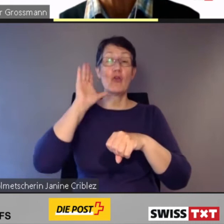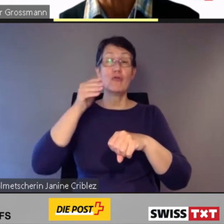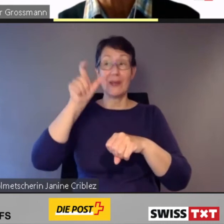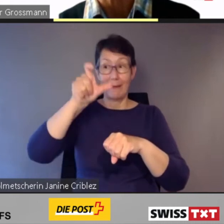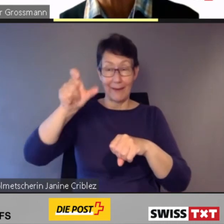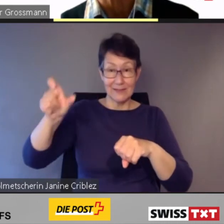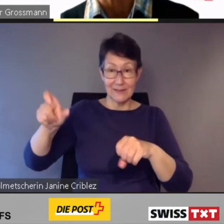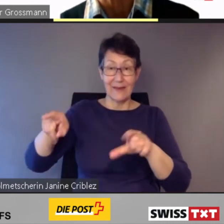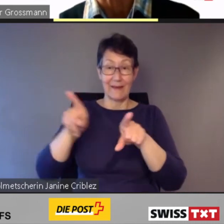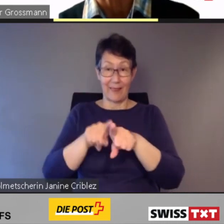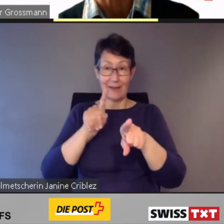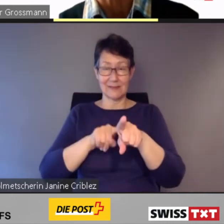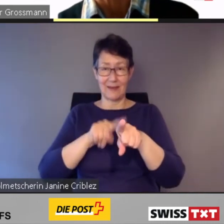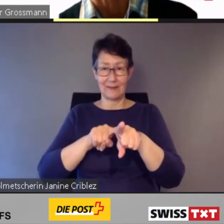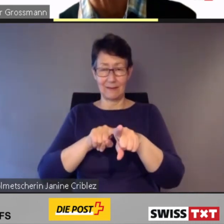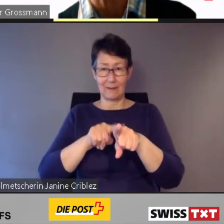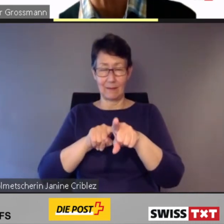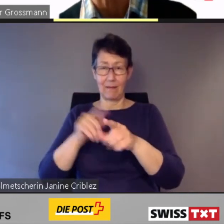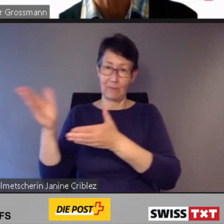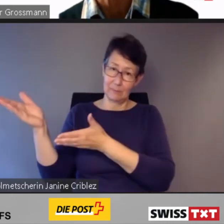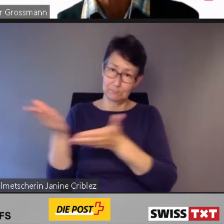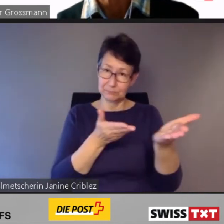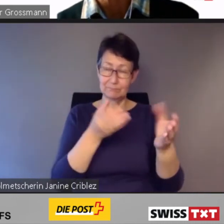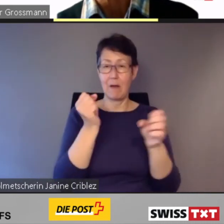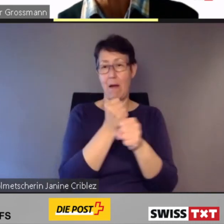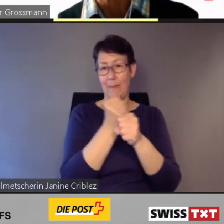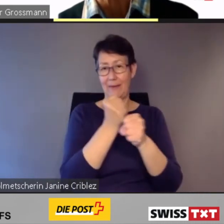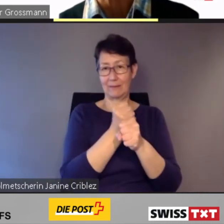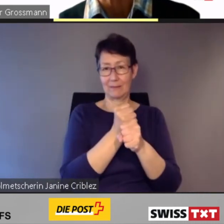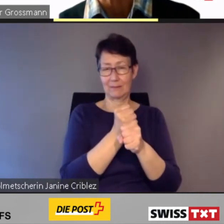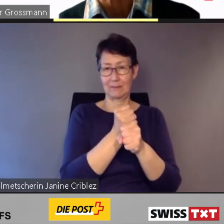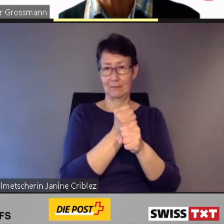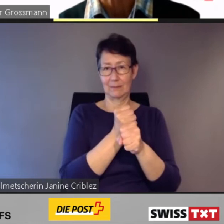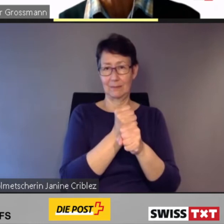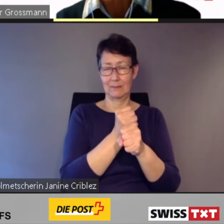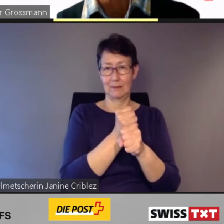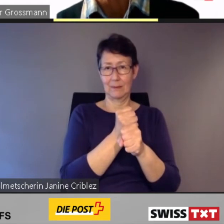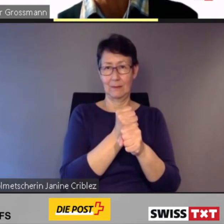zu transportieren, von der Agglomeration nach Hause zu bringen